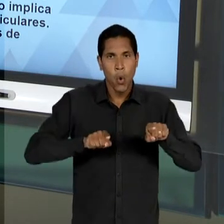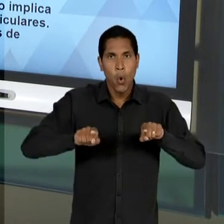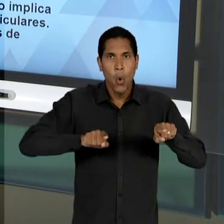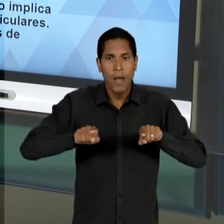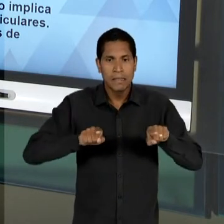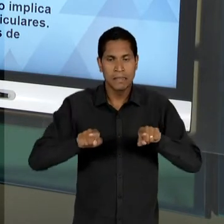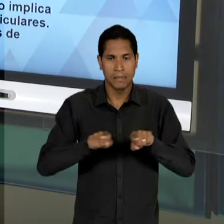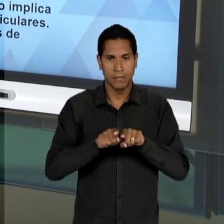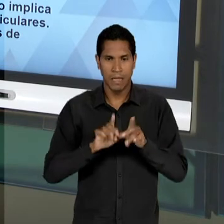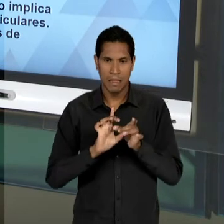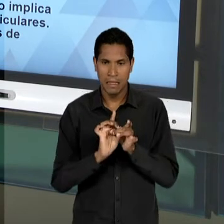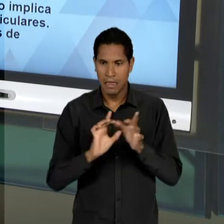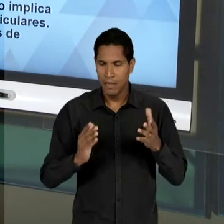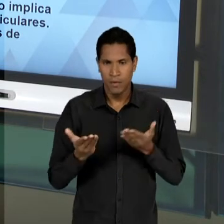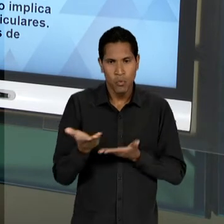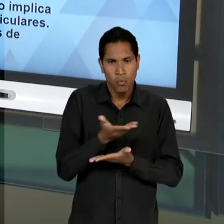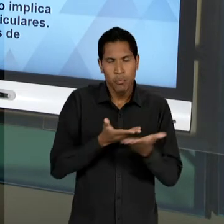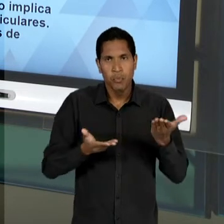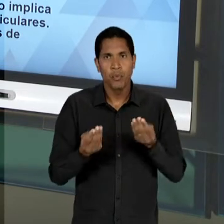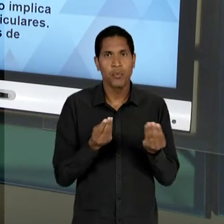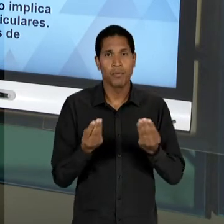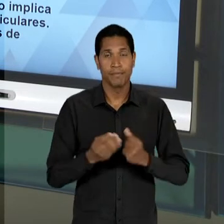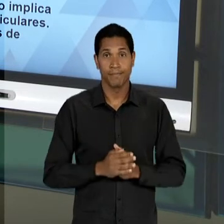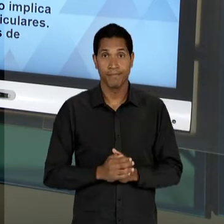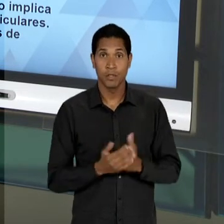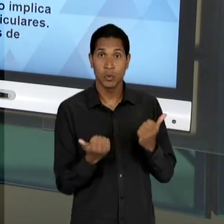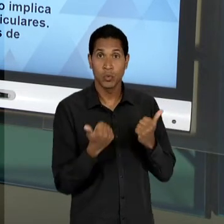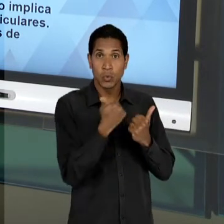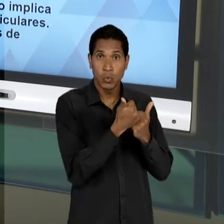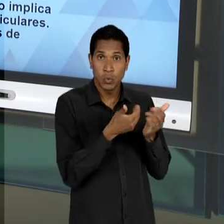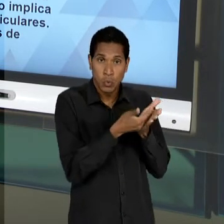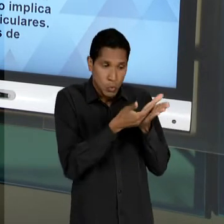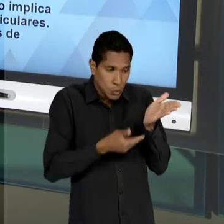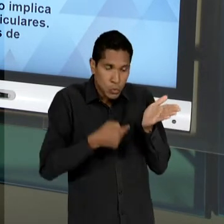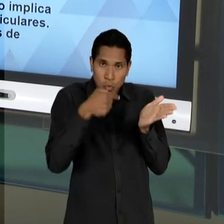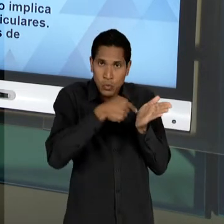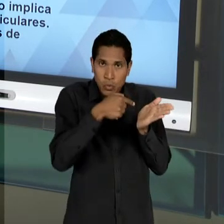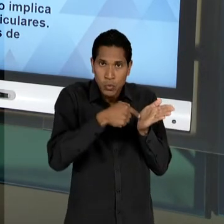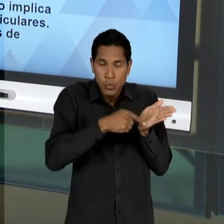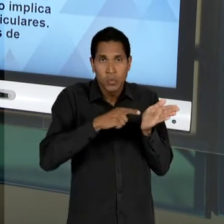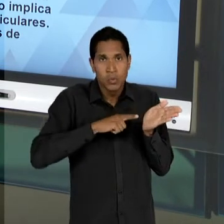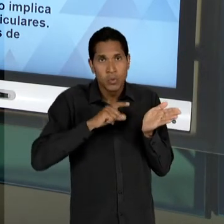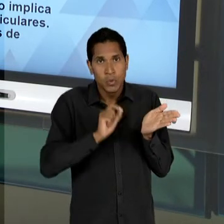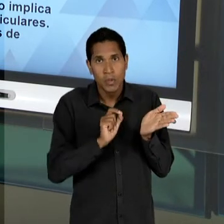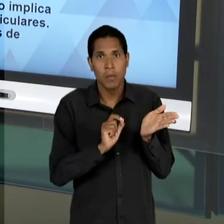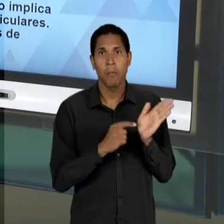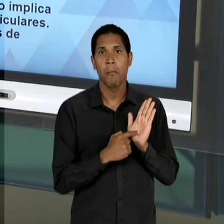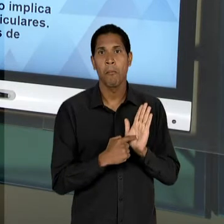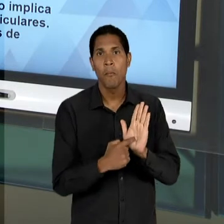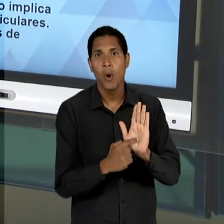LACERDA NO SEU SUBSTITUTIVO, DE UMA DETERMINADA MANEIRA CIRCUNSCREVIA ESSA LIBERDADE EM TORNO DE